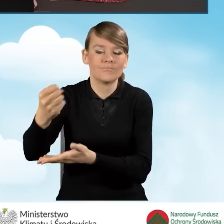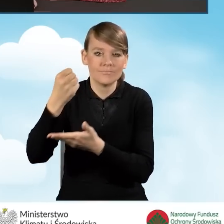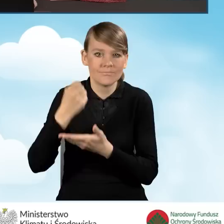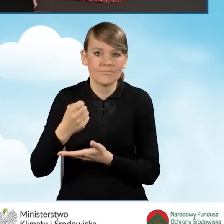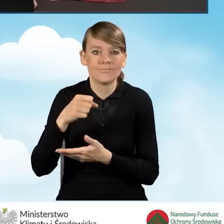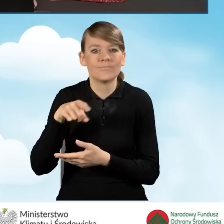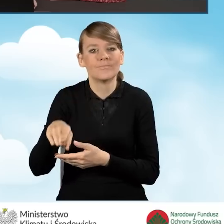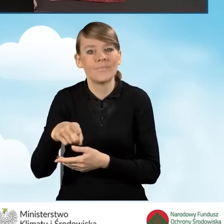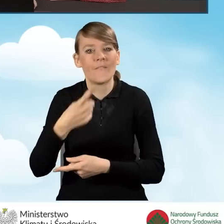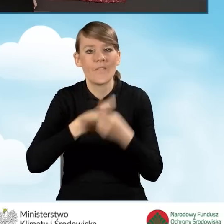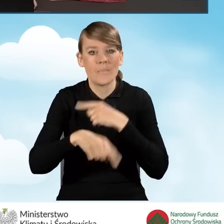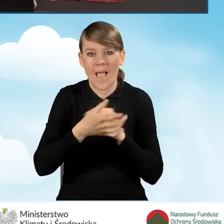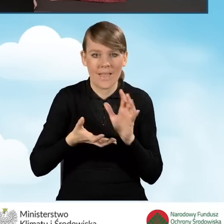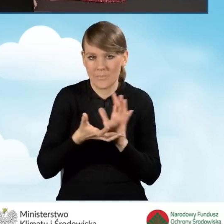które obejmuje wymianę źródła ciepła.